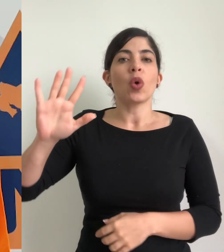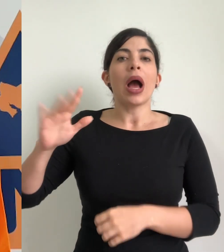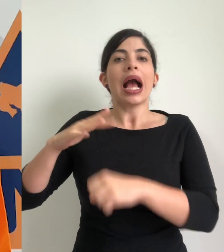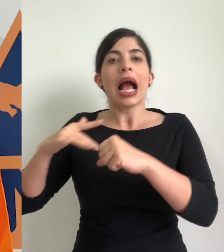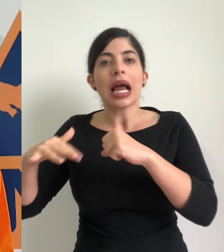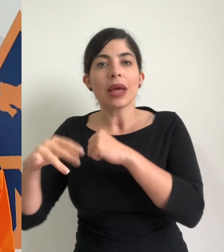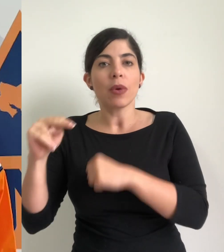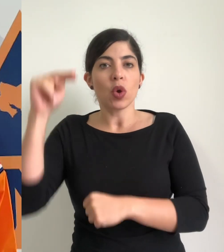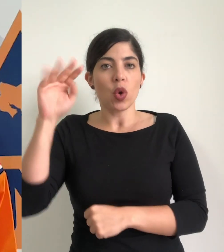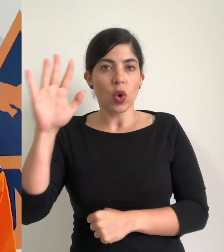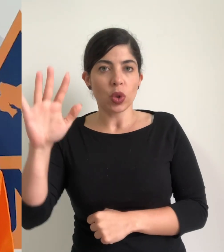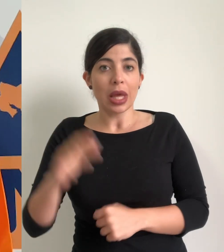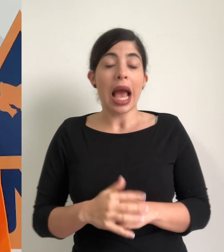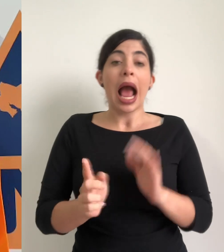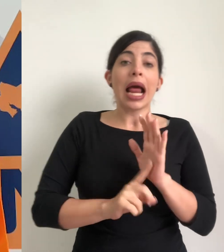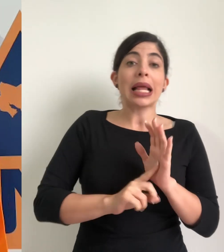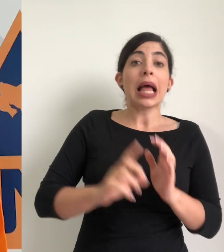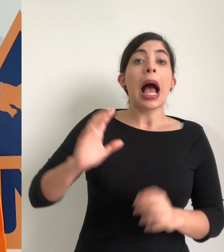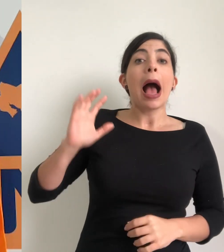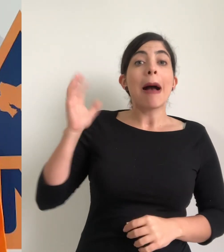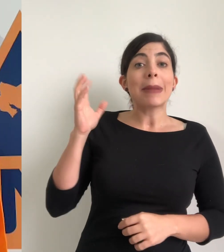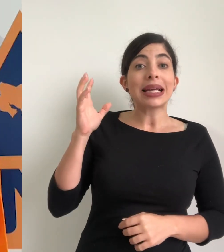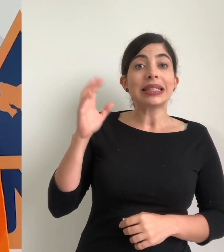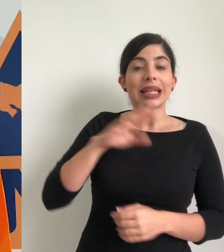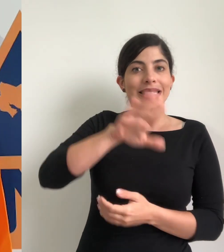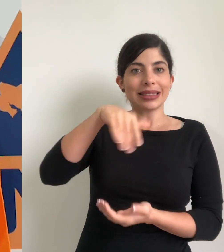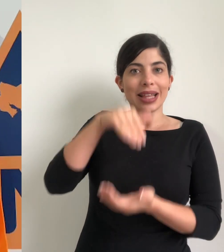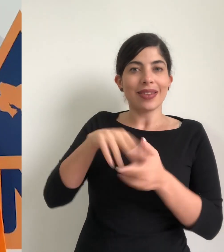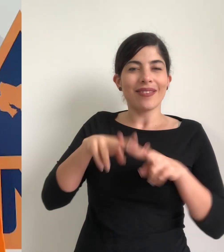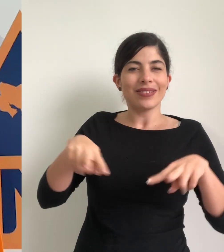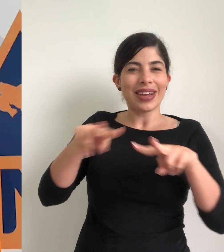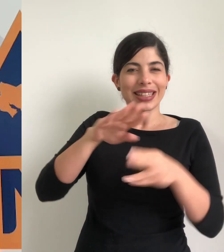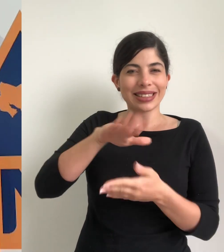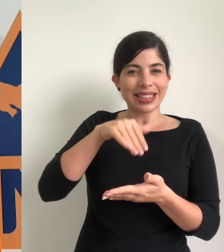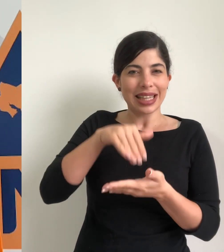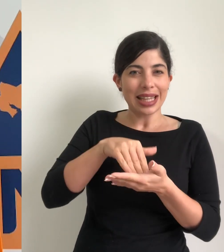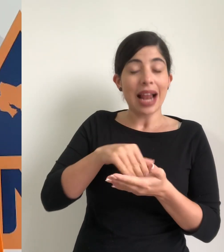del caribe y de la zona norte de la alerta amarilla para el valle central y la alerta